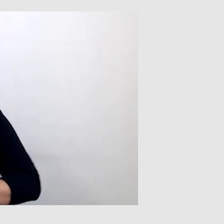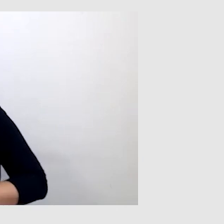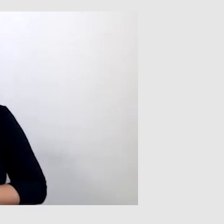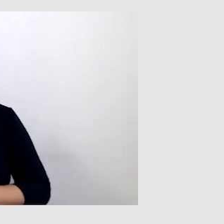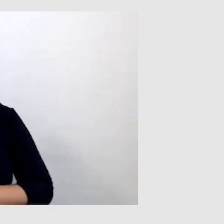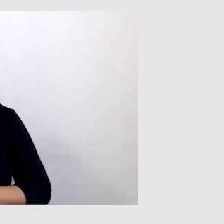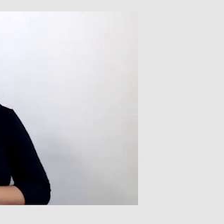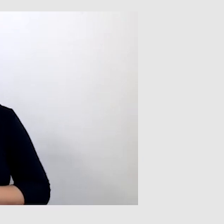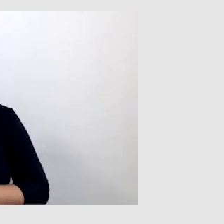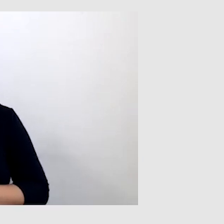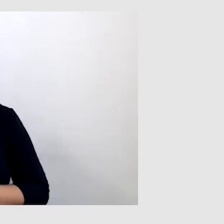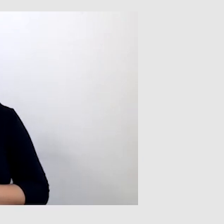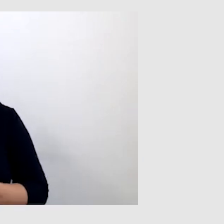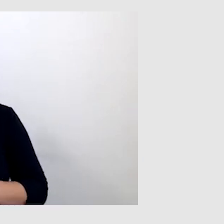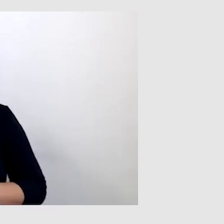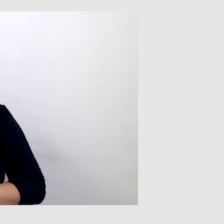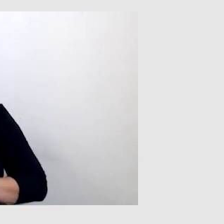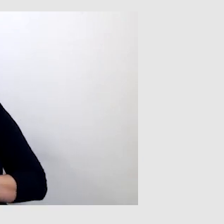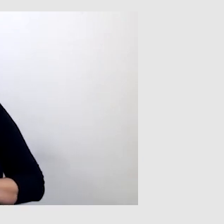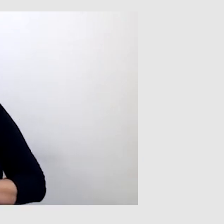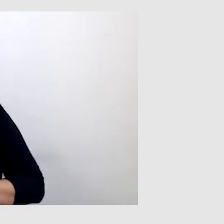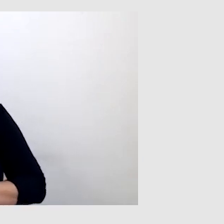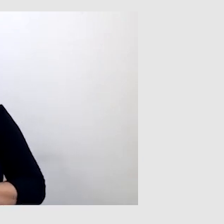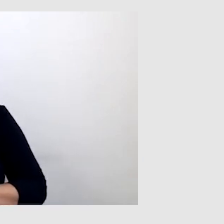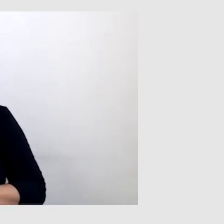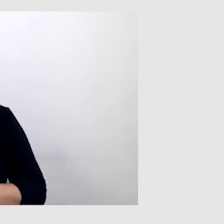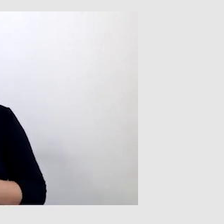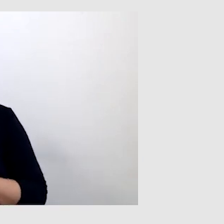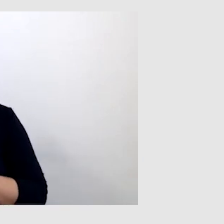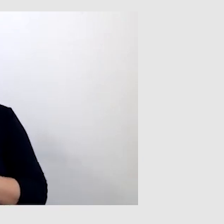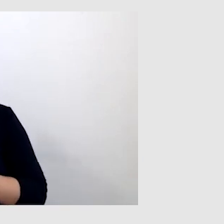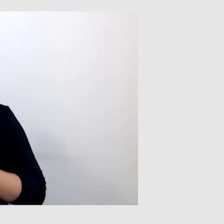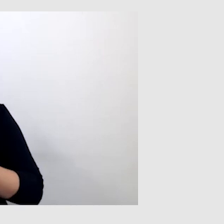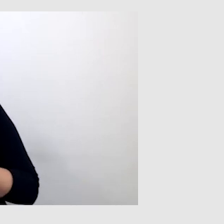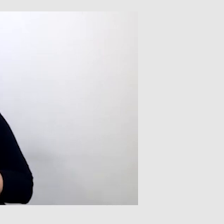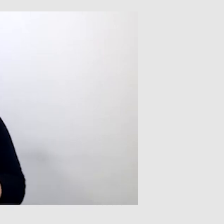Z tym, że tłumacz języka migowego potrafi szybciej przekazać informacje